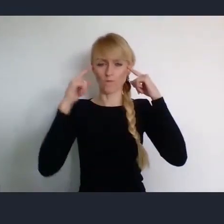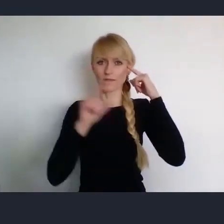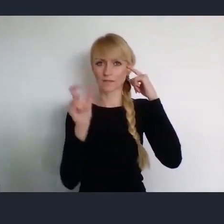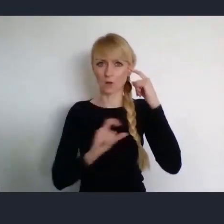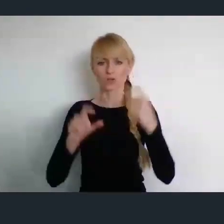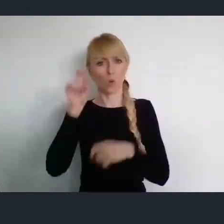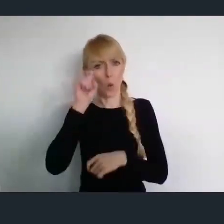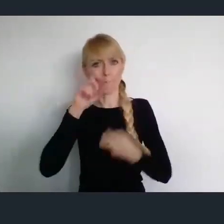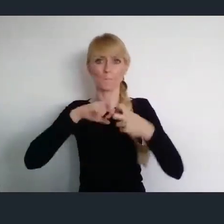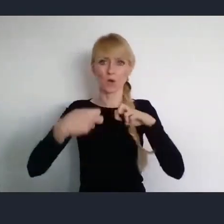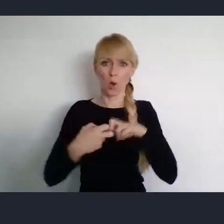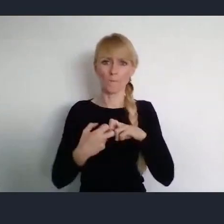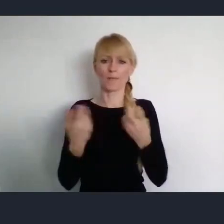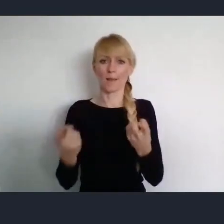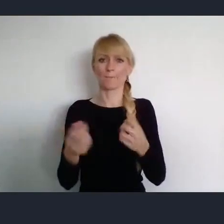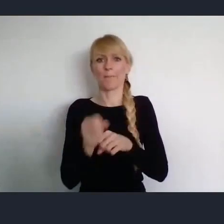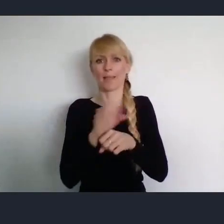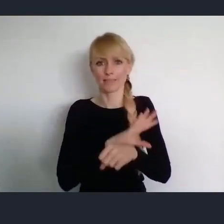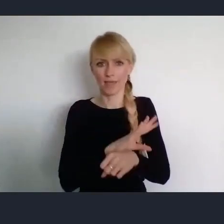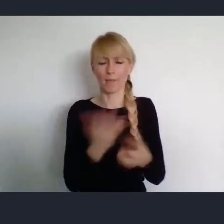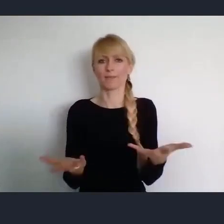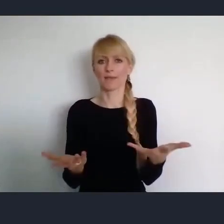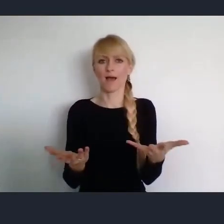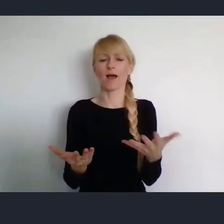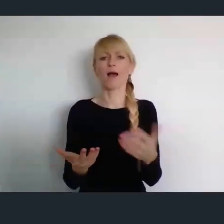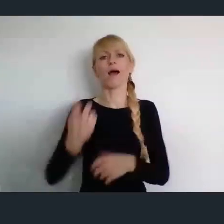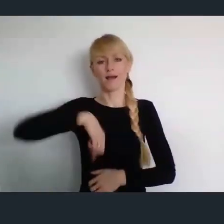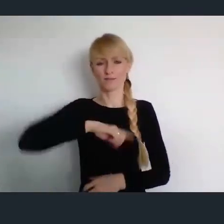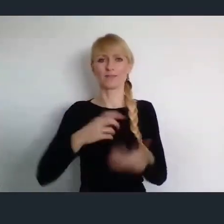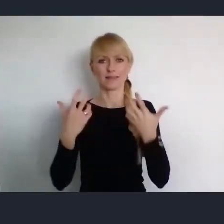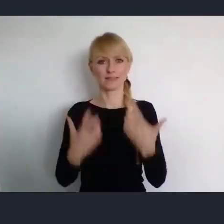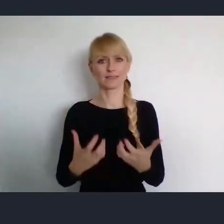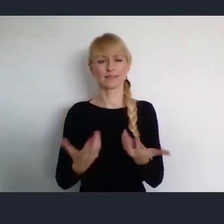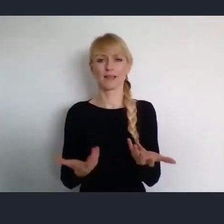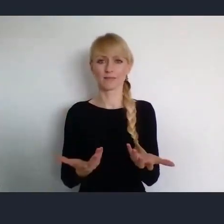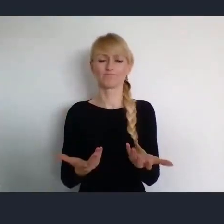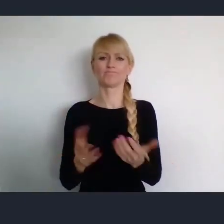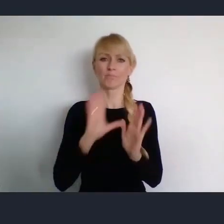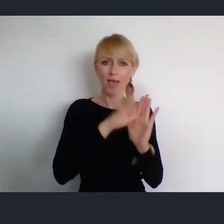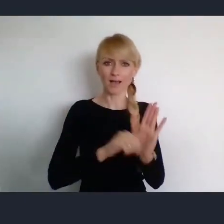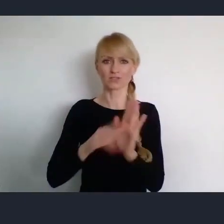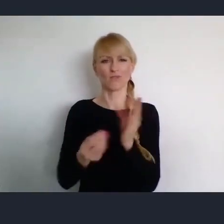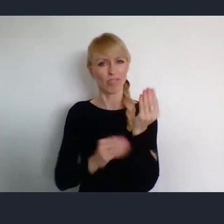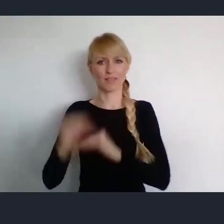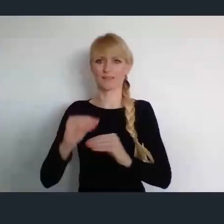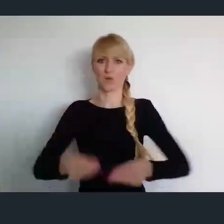I w ten sposób zapewnić sobie większe szanse na rozwój naszych miast. Dziękuję bardzo.